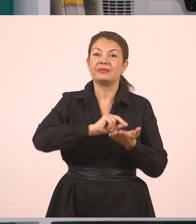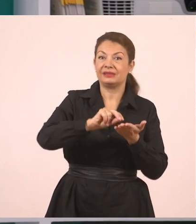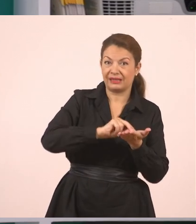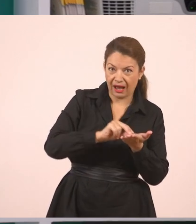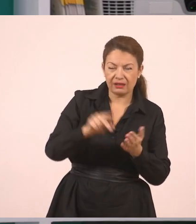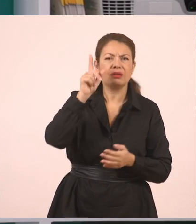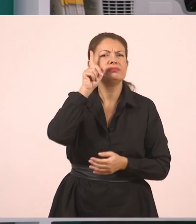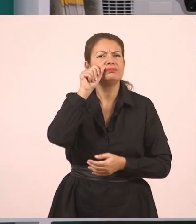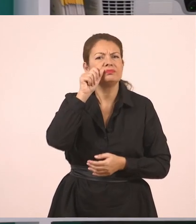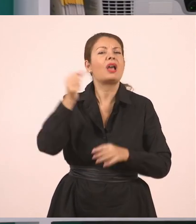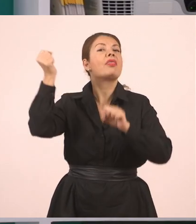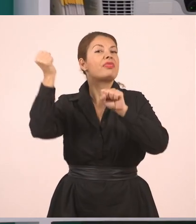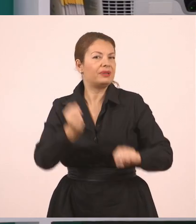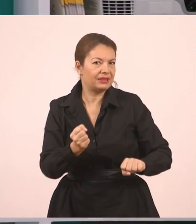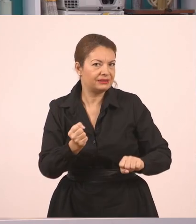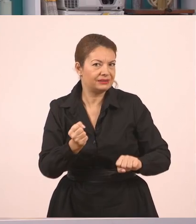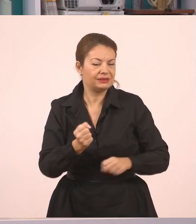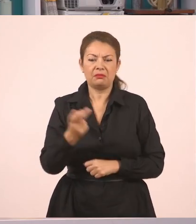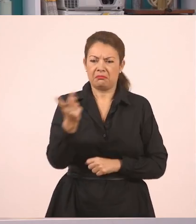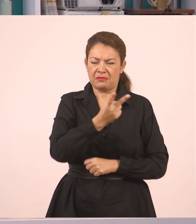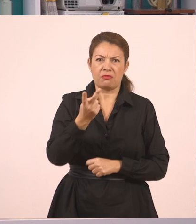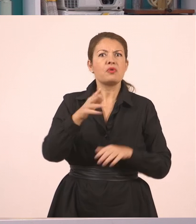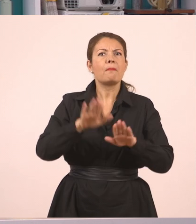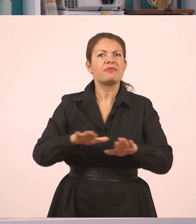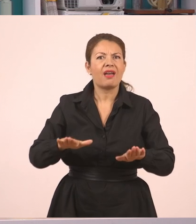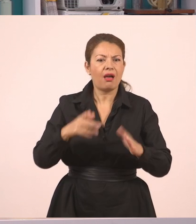Τι συνέβη εδώ στην ιστορία; Είναι δυο παιδιά, κάνουνε παρέα.